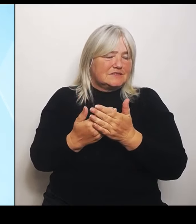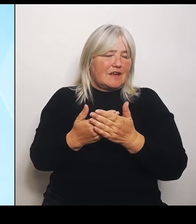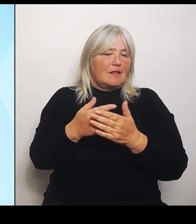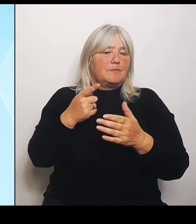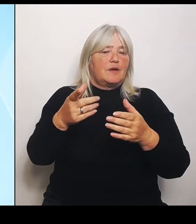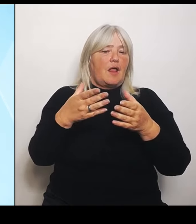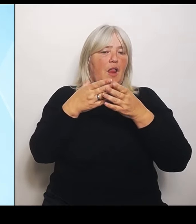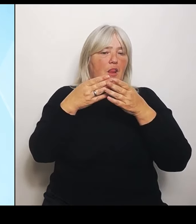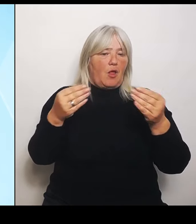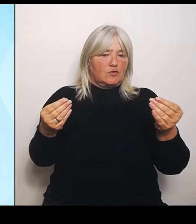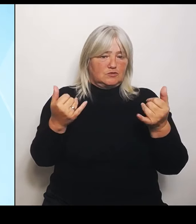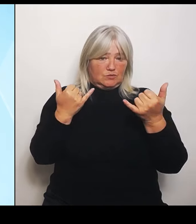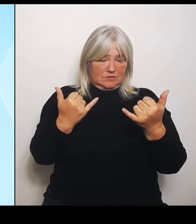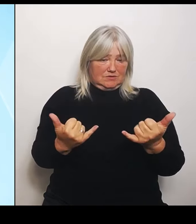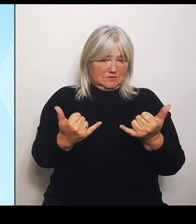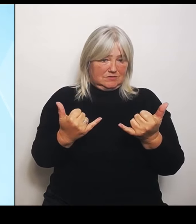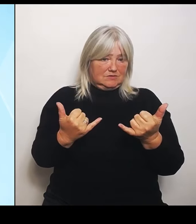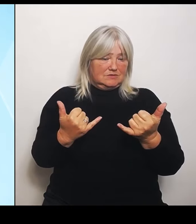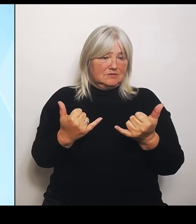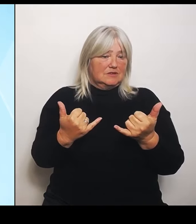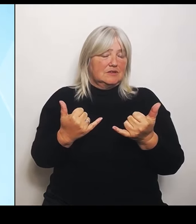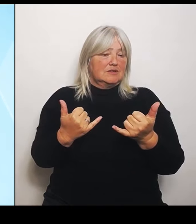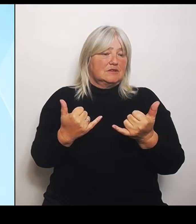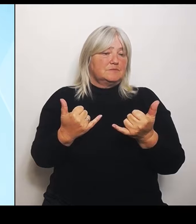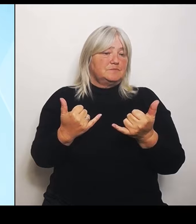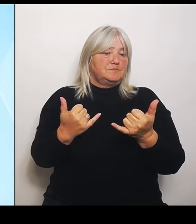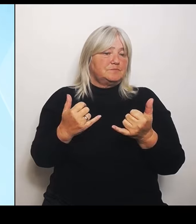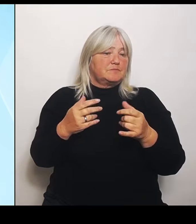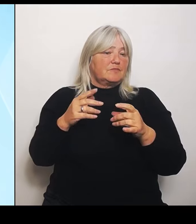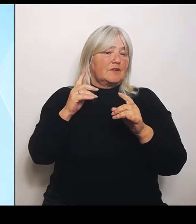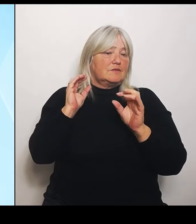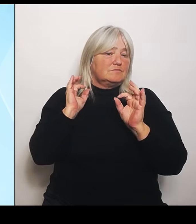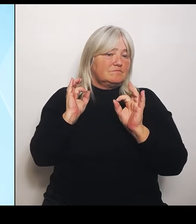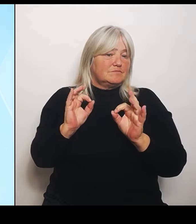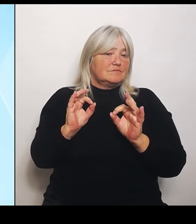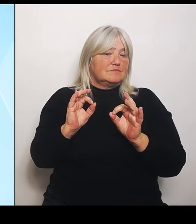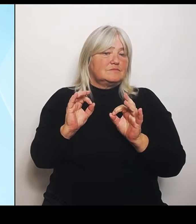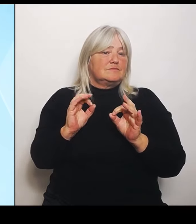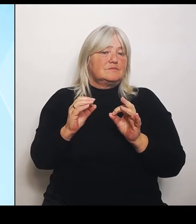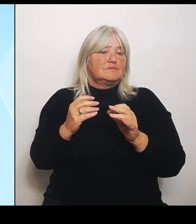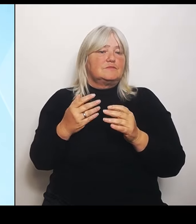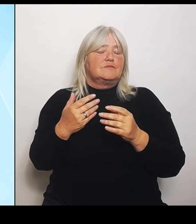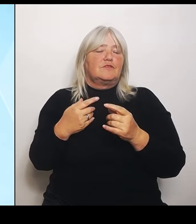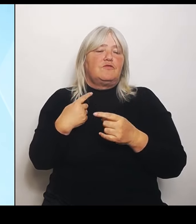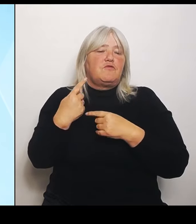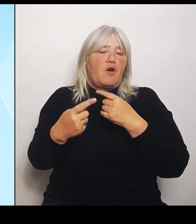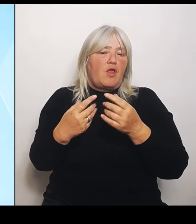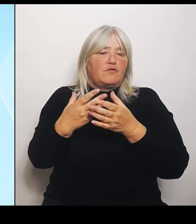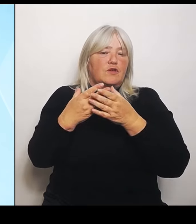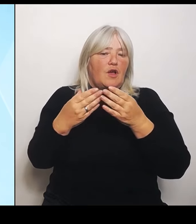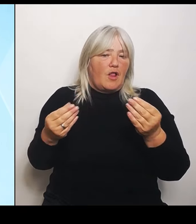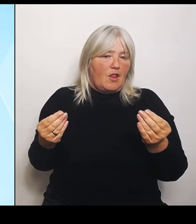Eine gewissermaßen salomonische Lösung auch dieser Frage, die somit einfach hintangestellt wurde und man einfach jetzt sagt: Es gibt diese